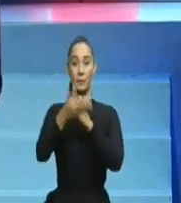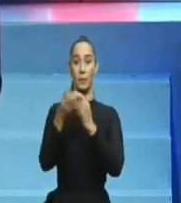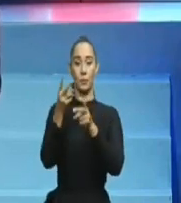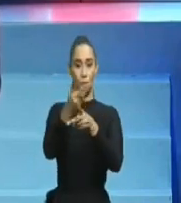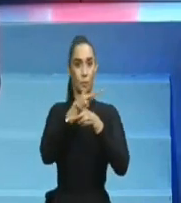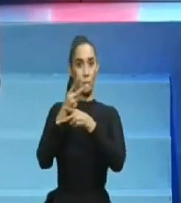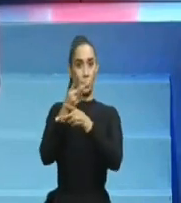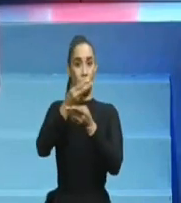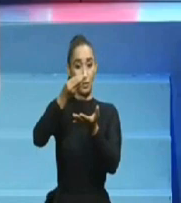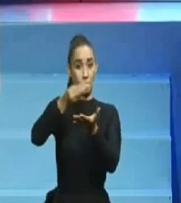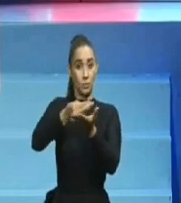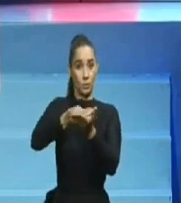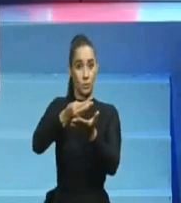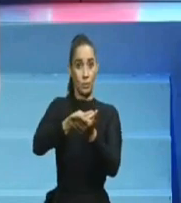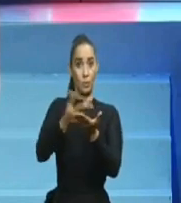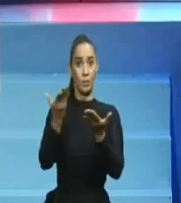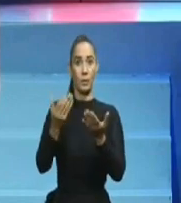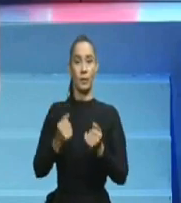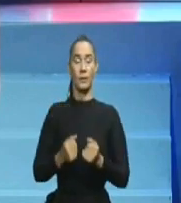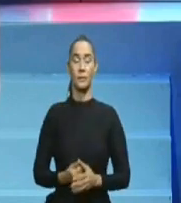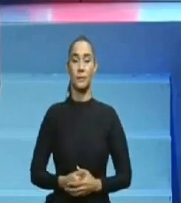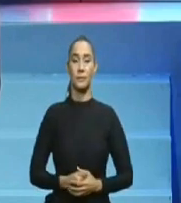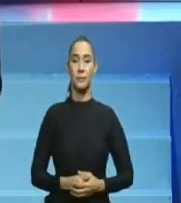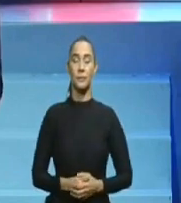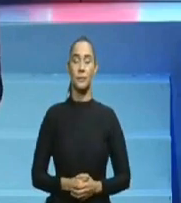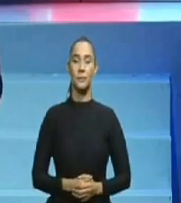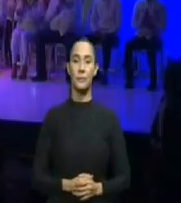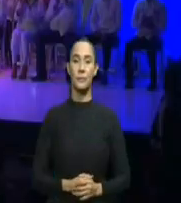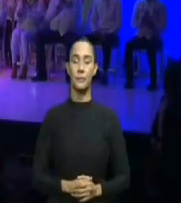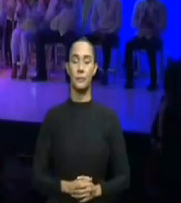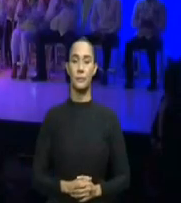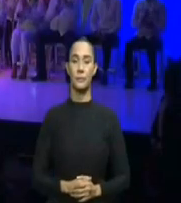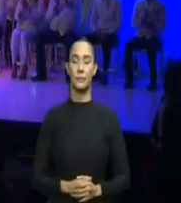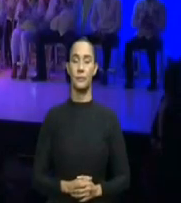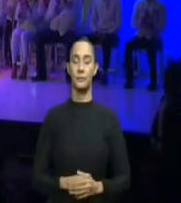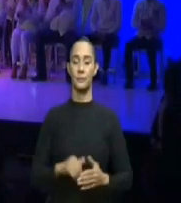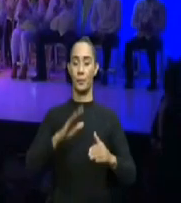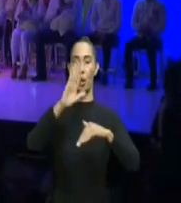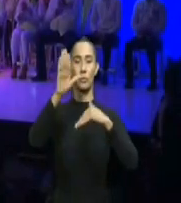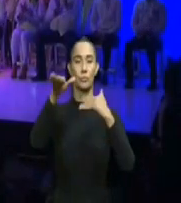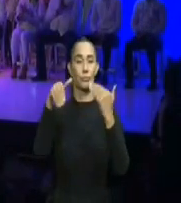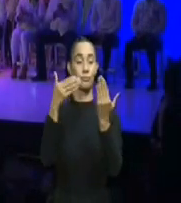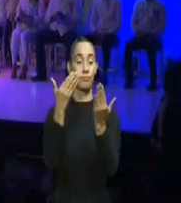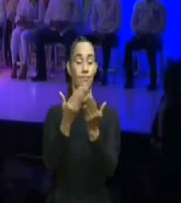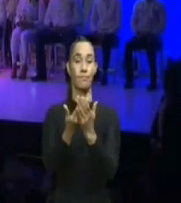existentes para enfrentar al enemigo desconocido, que solo se sabía que se llamaba COVID y